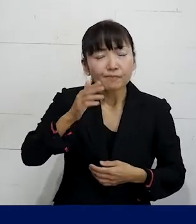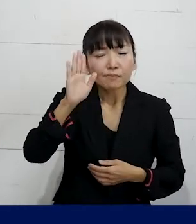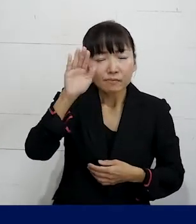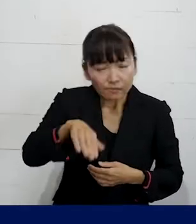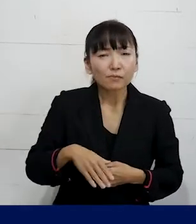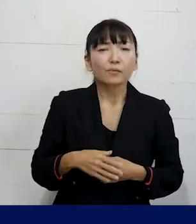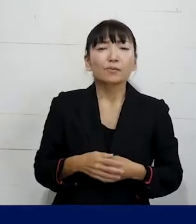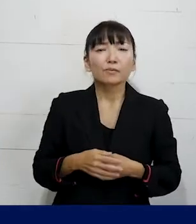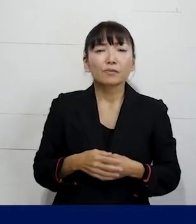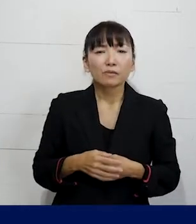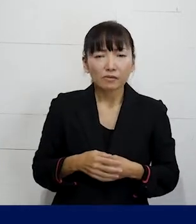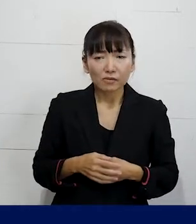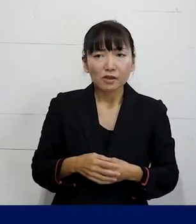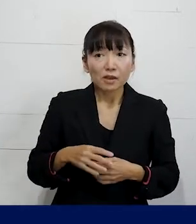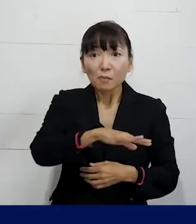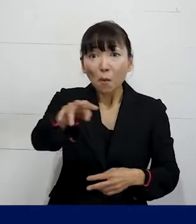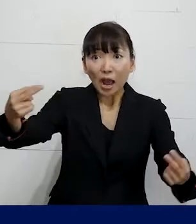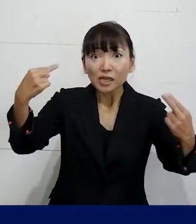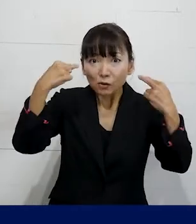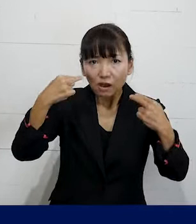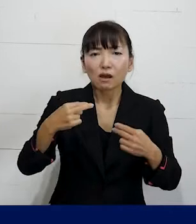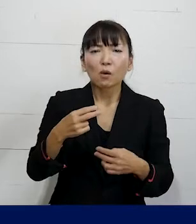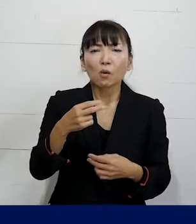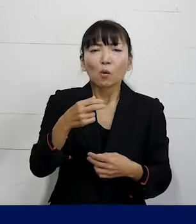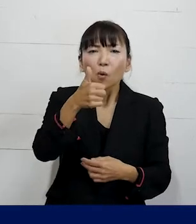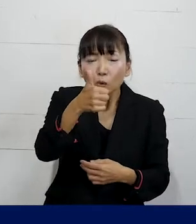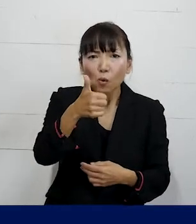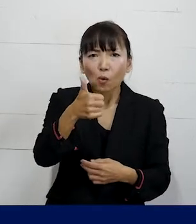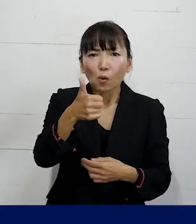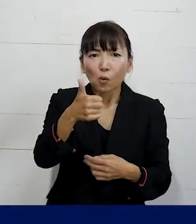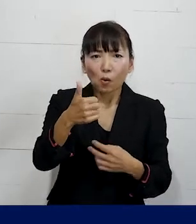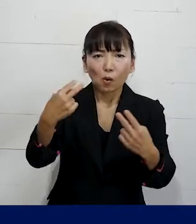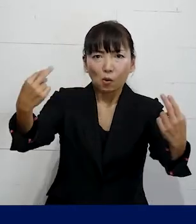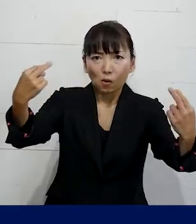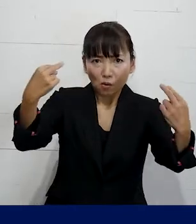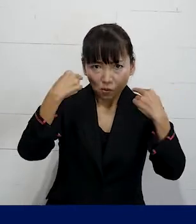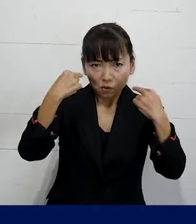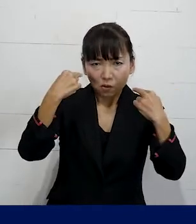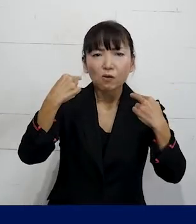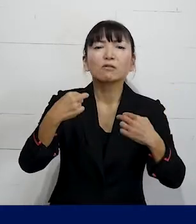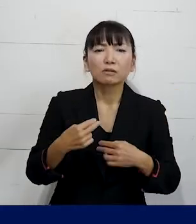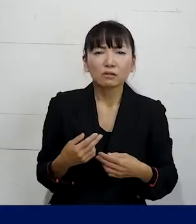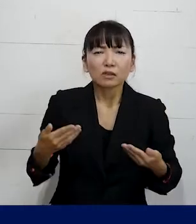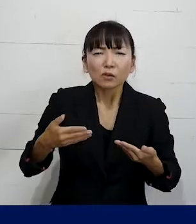周りの従業員は自分のことを 男性だというふうに思っている職場で